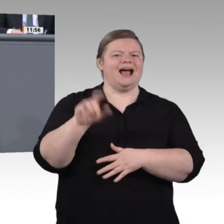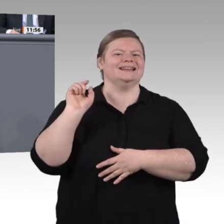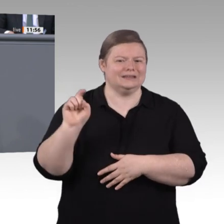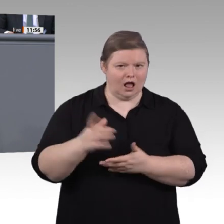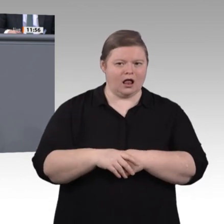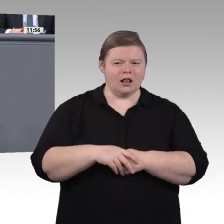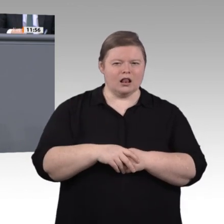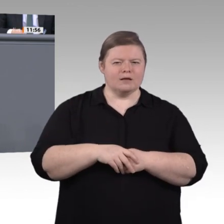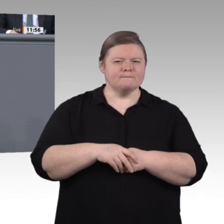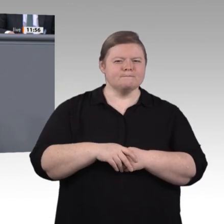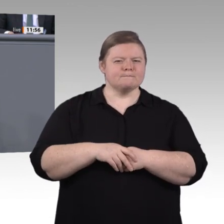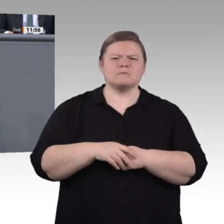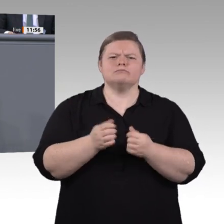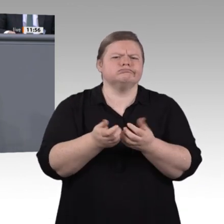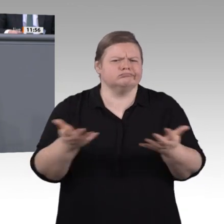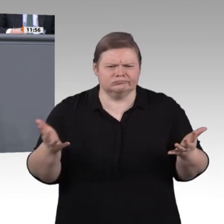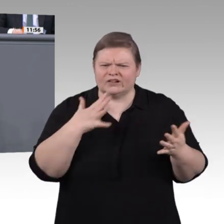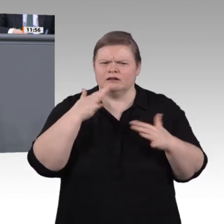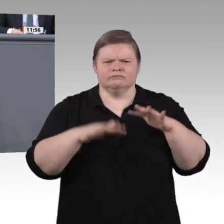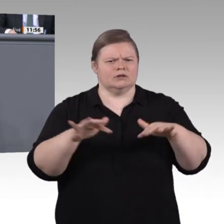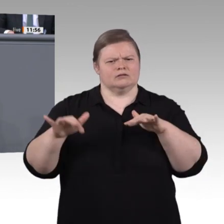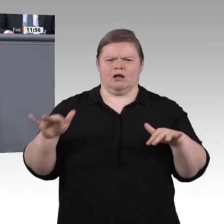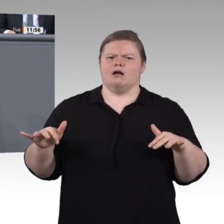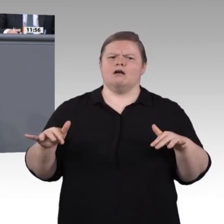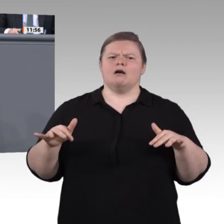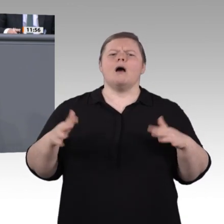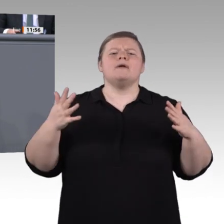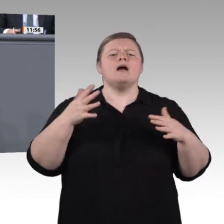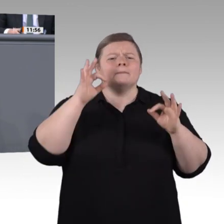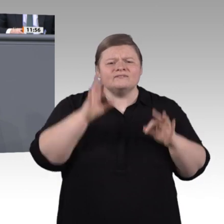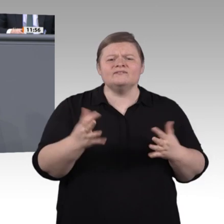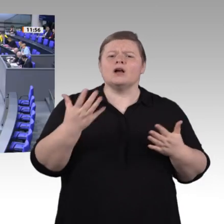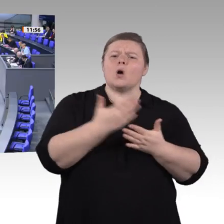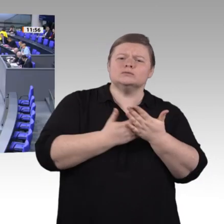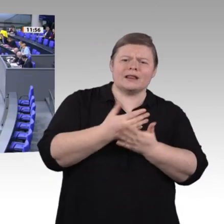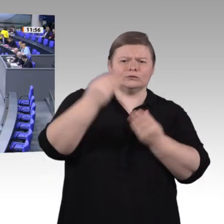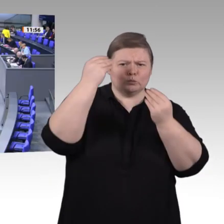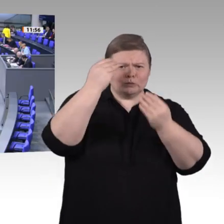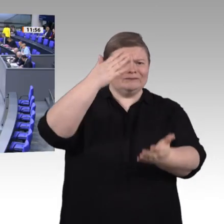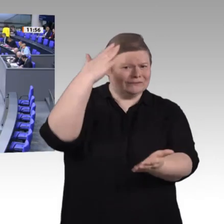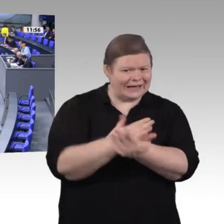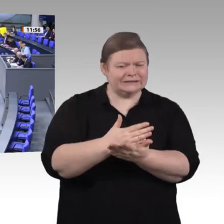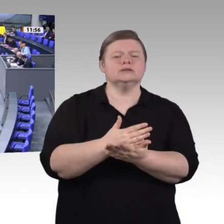brauchen wir ein Update der beruflichen Bildung. Wir werden heute Nachmittag noch über Weiterbildung sprechen;